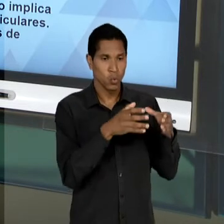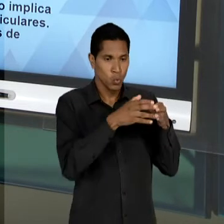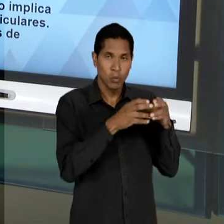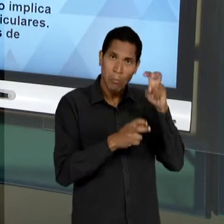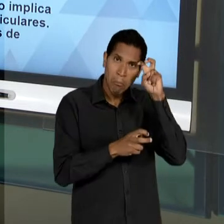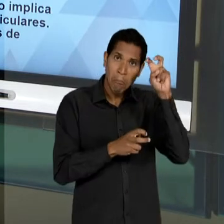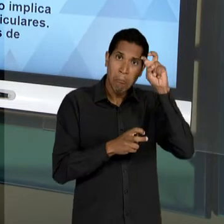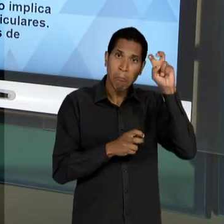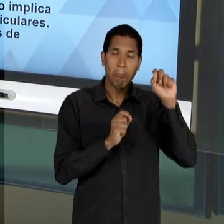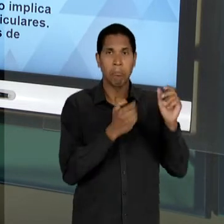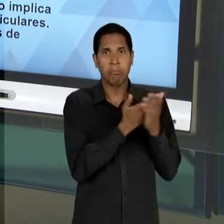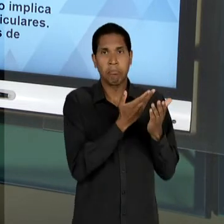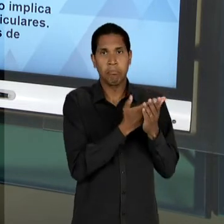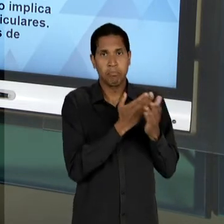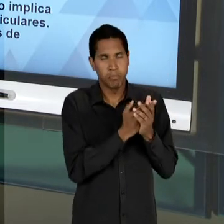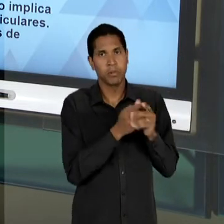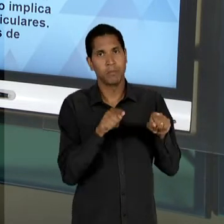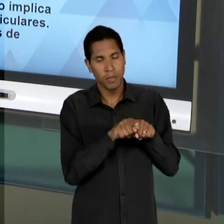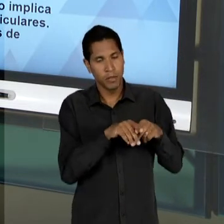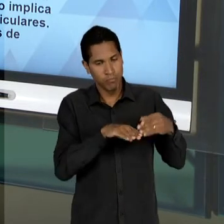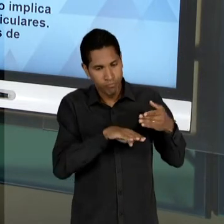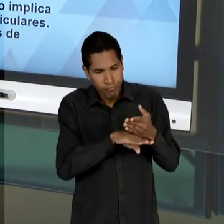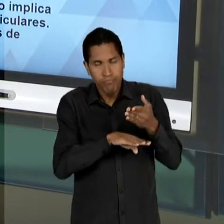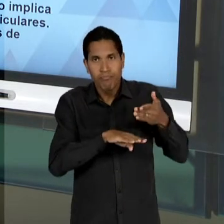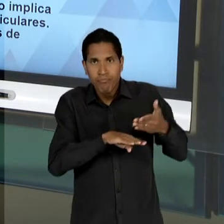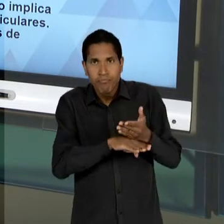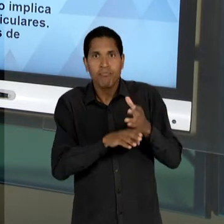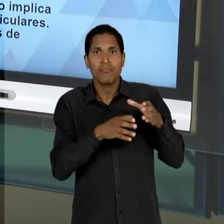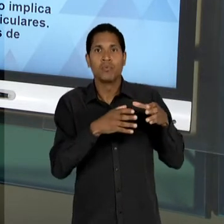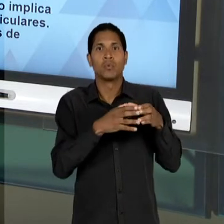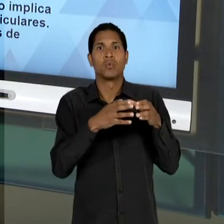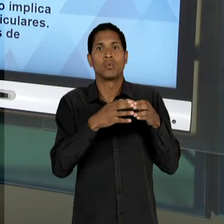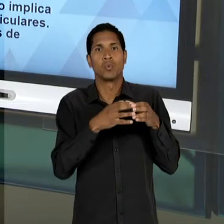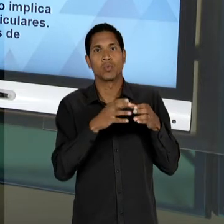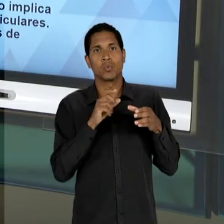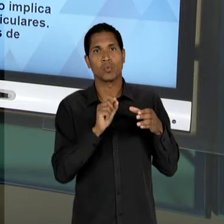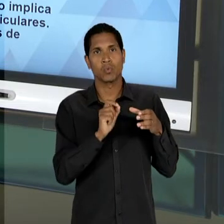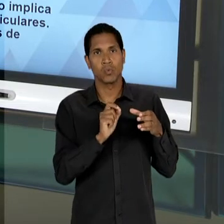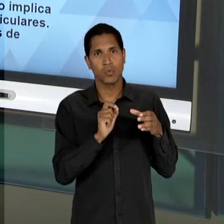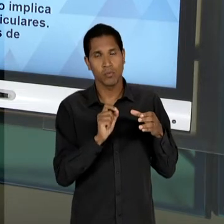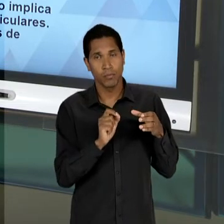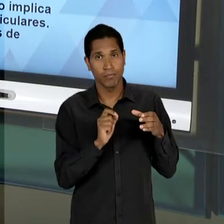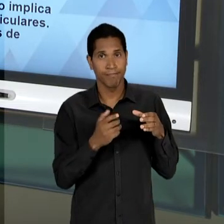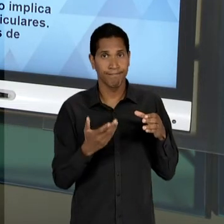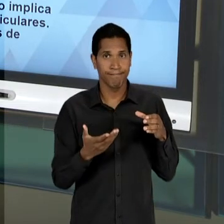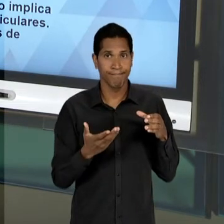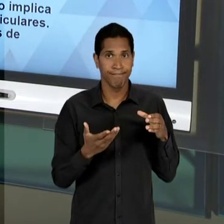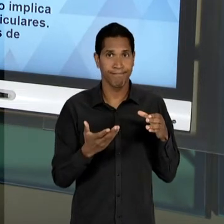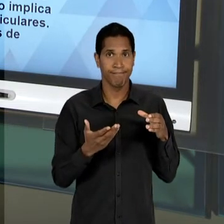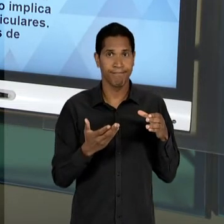ESSE GRUPO, QUE VAI SE TORNAR PROEMINENTE, OU